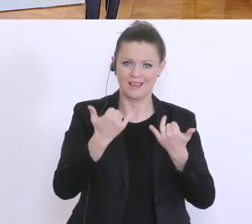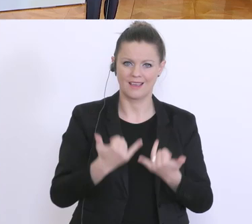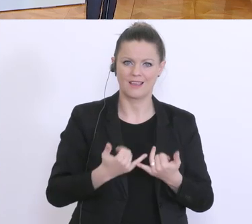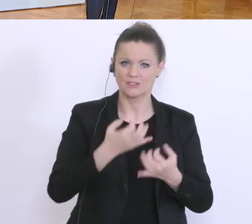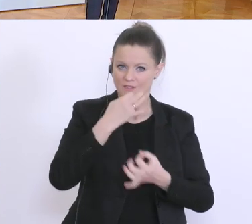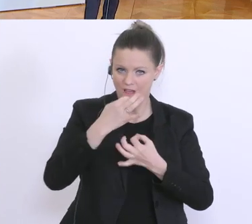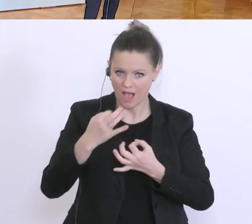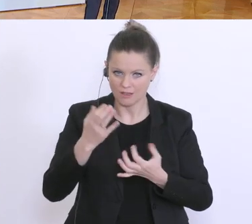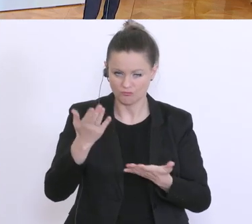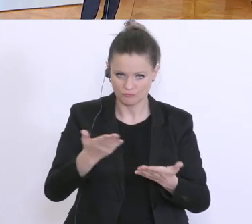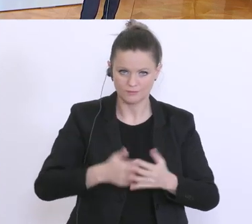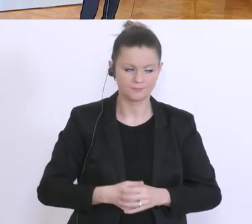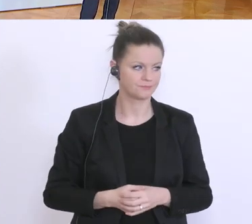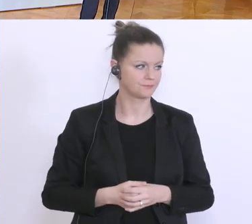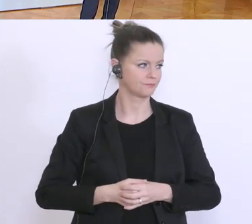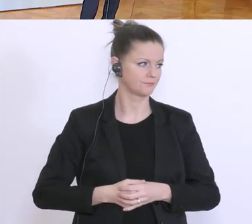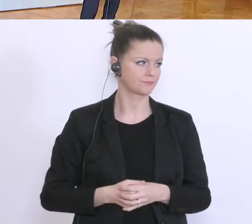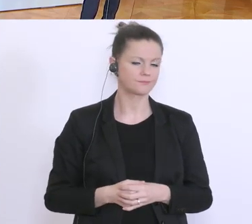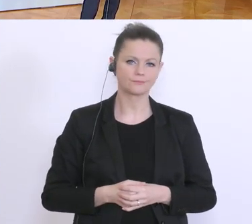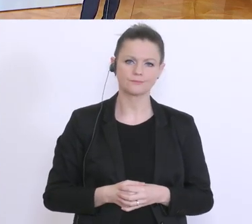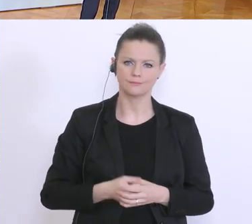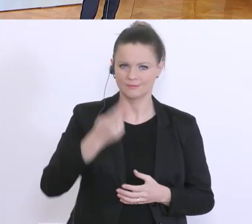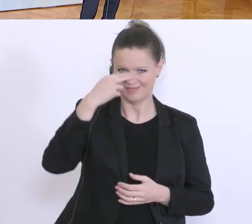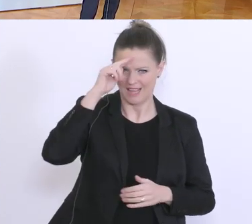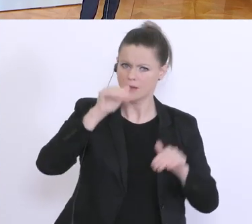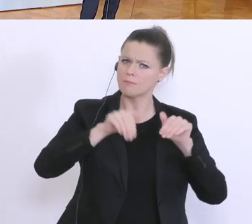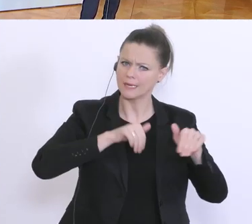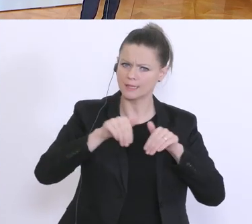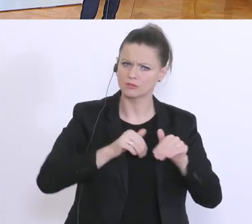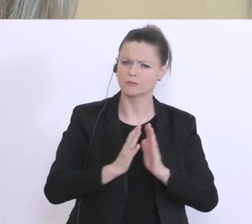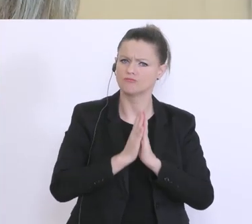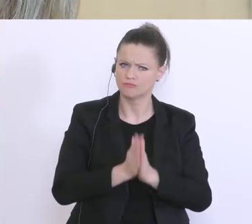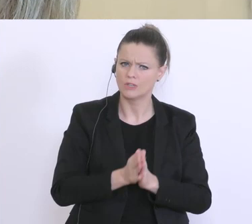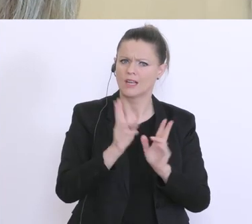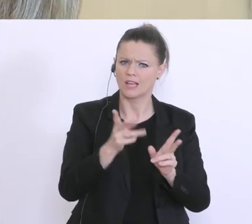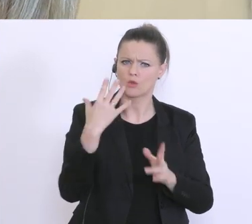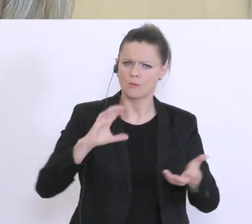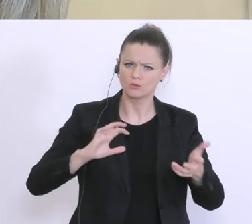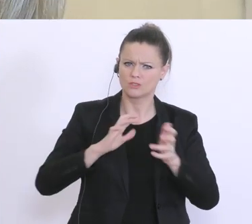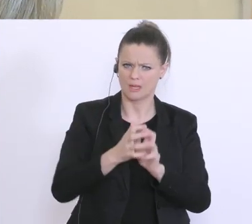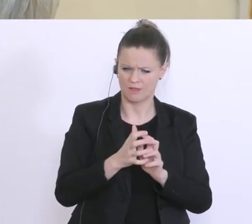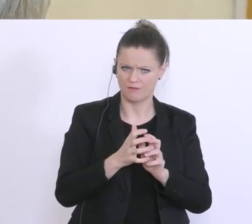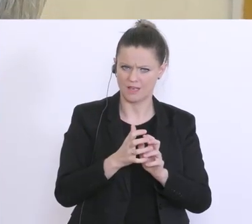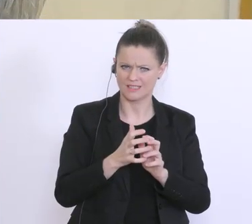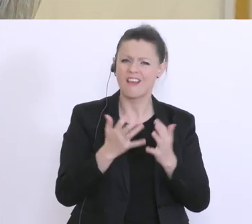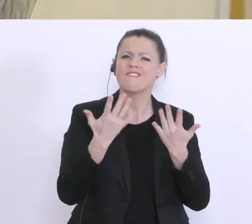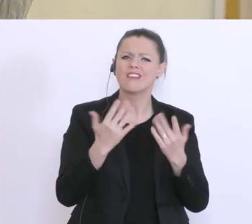Herr Minister, könnten Sie uns noch einmal kurz zusammenfassen, wie viele Anträge zur Kurzarbeit